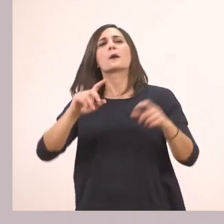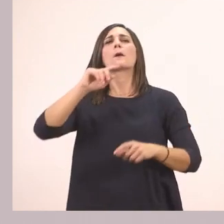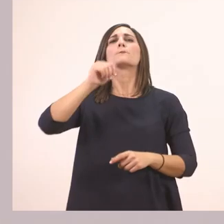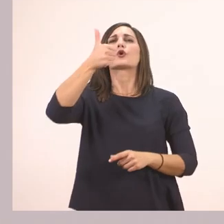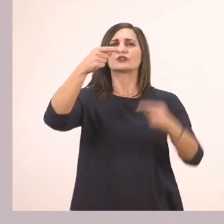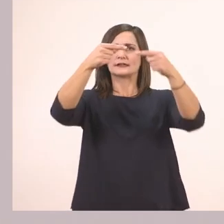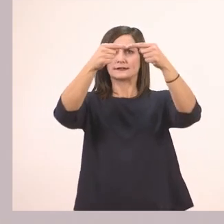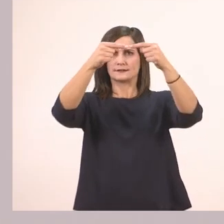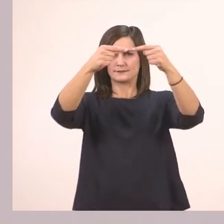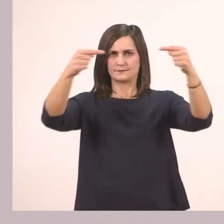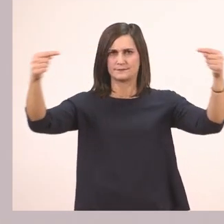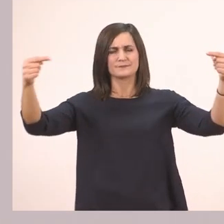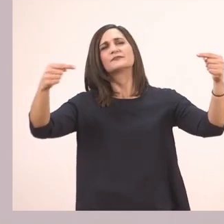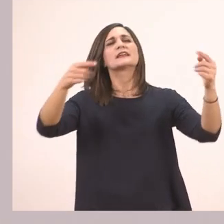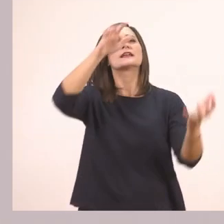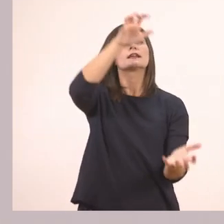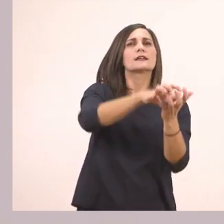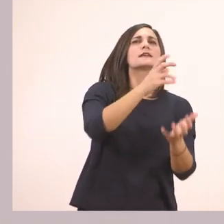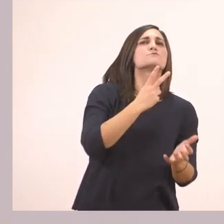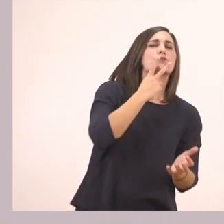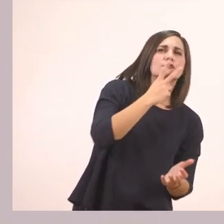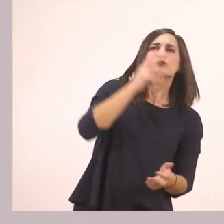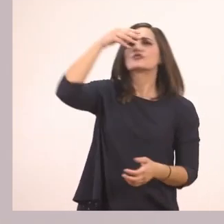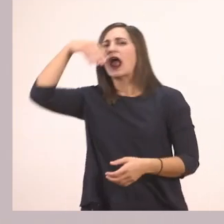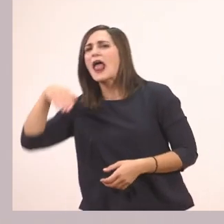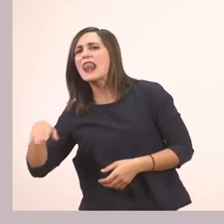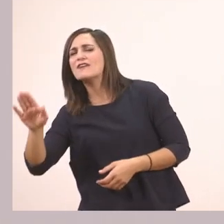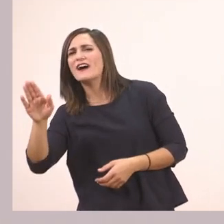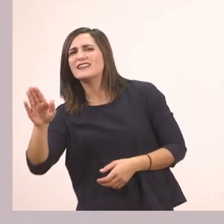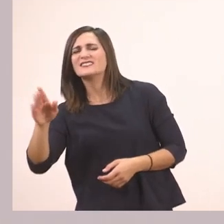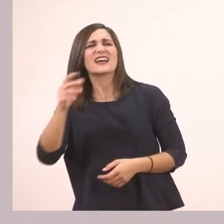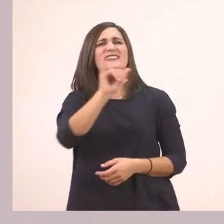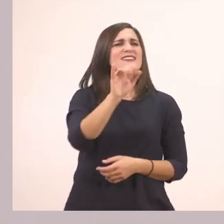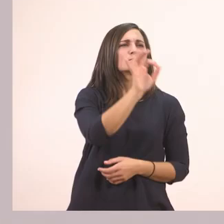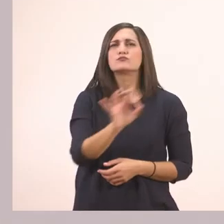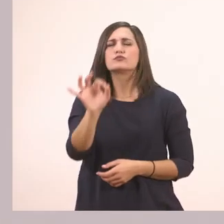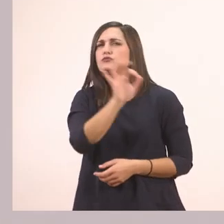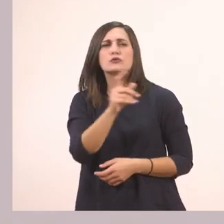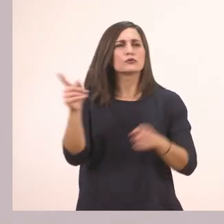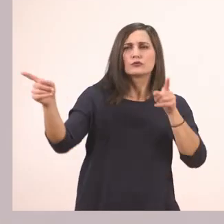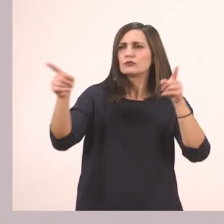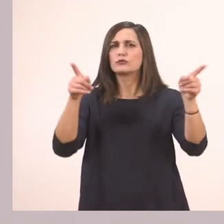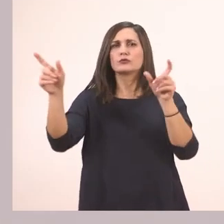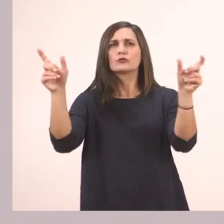Έναν ιπποπόταμο κι έναν ελέφαντα. Ποια έχει μέσα το ι; Ο ιπποπόταμος!